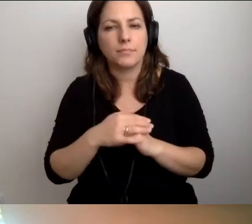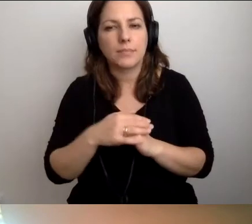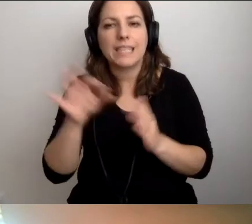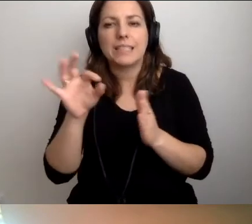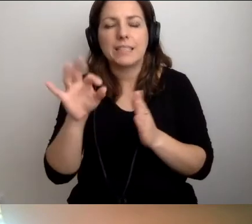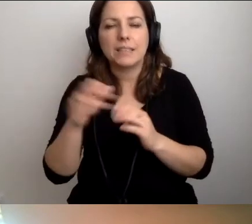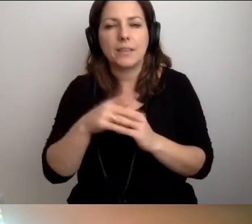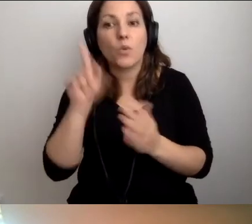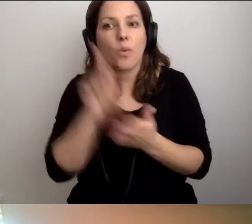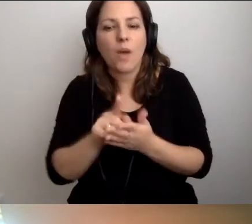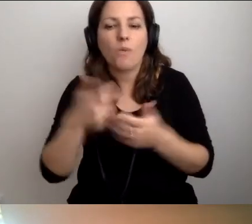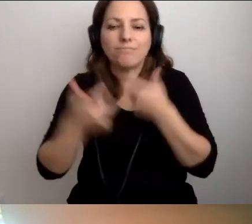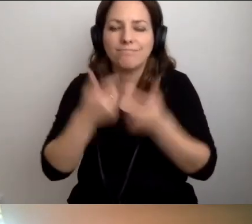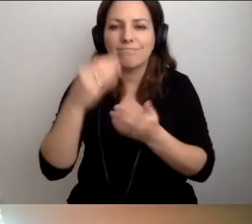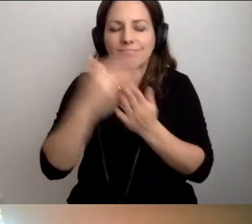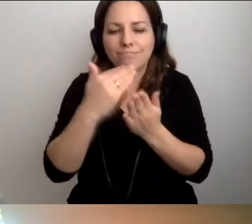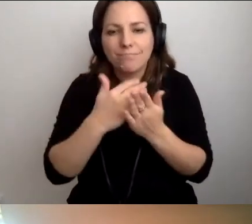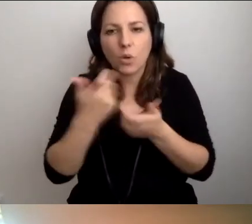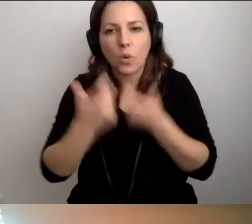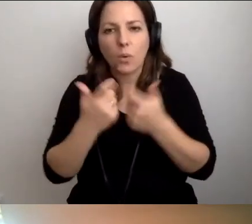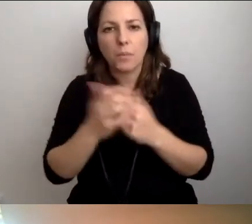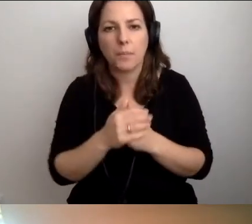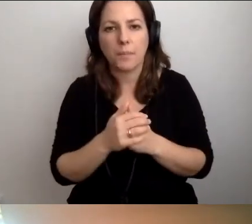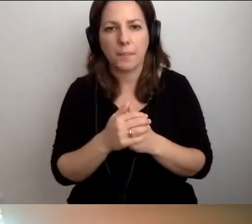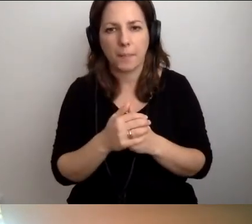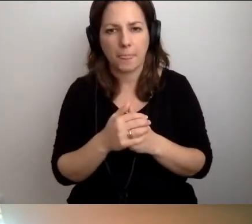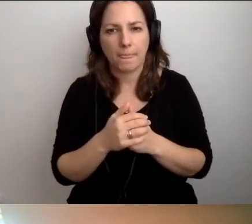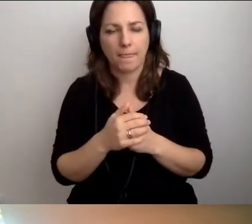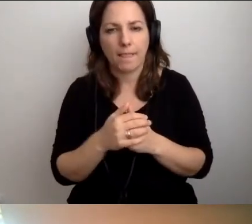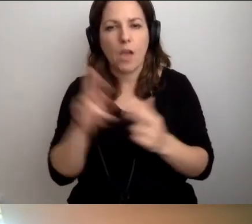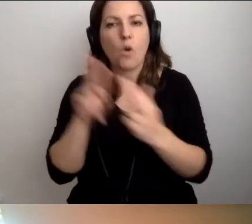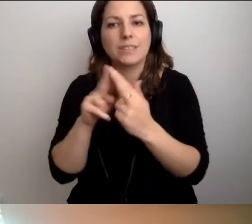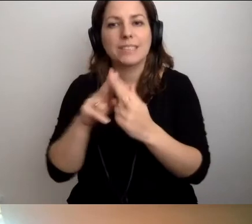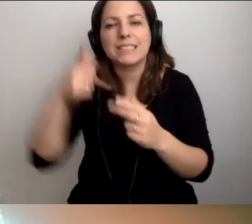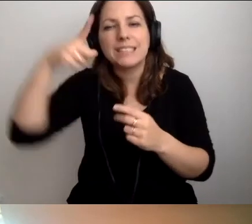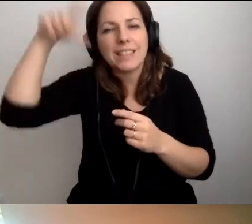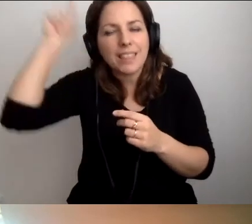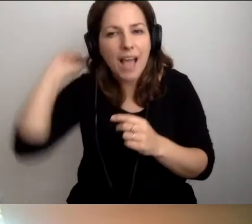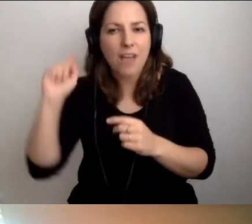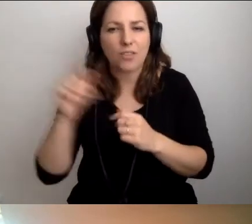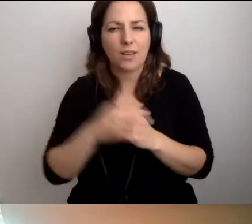Udało się wypracować to i to. W konsultacji ze strażakami to, z policją to.